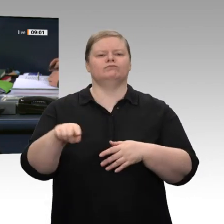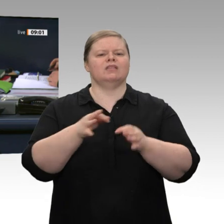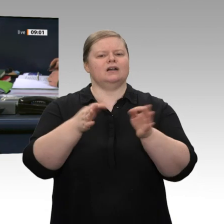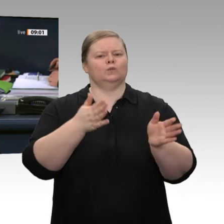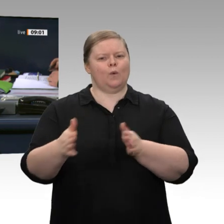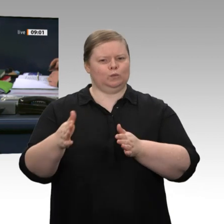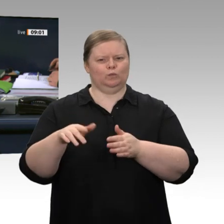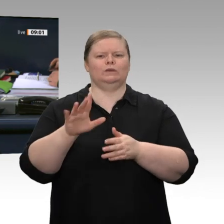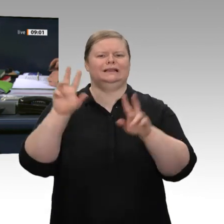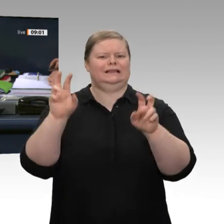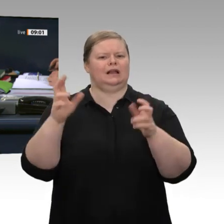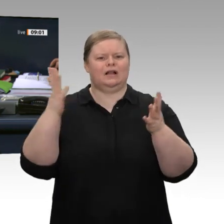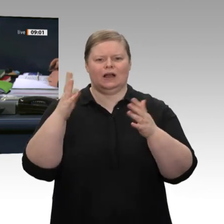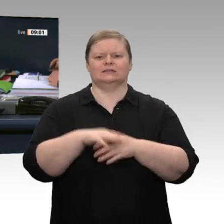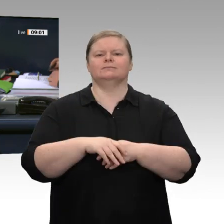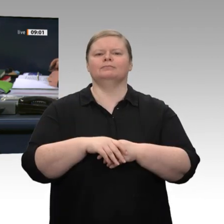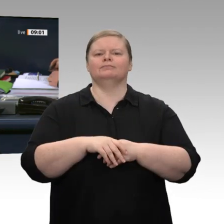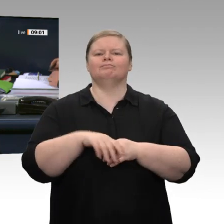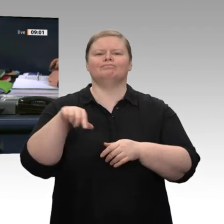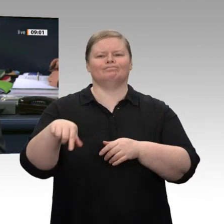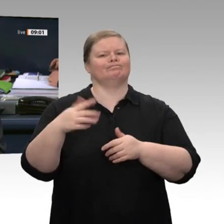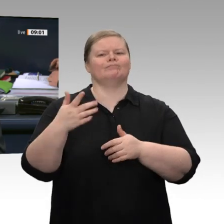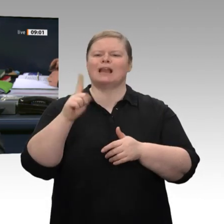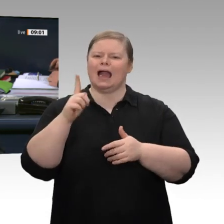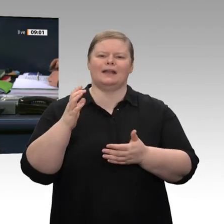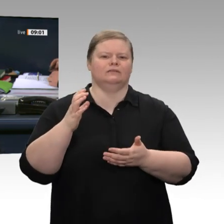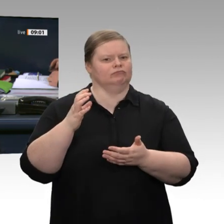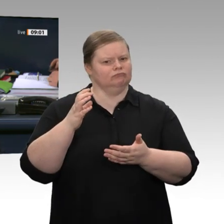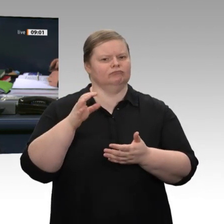von 60 Minuten debattiert werden. Die Aktuelle Stunde mit dem Titel „Unklare Haltung